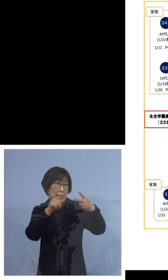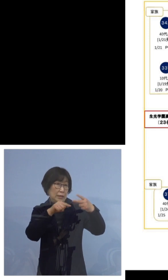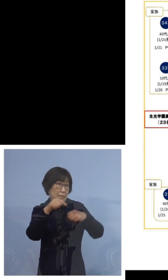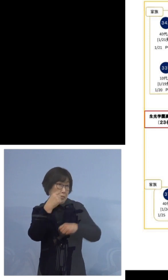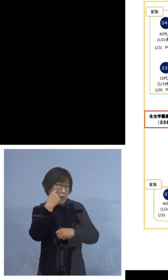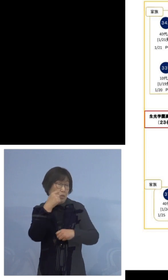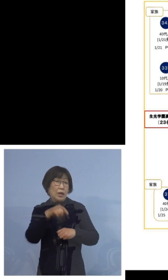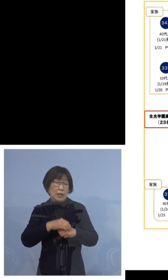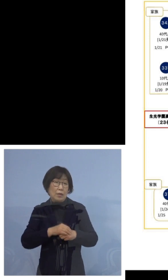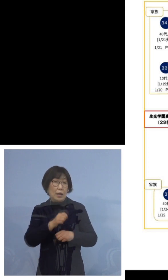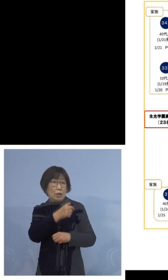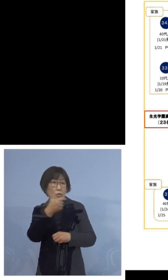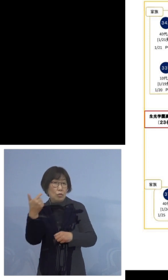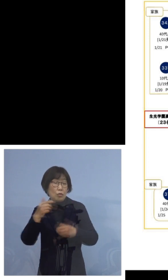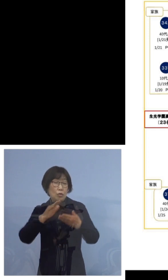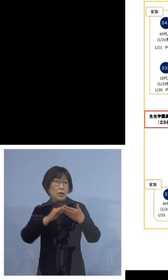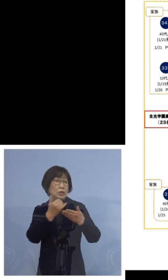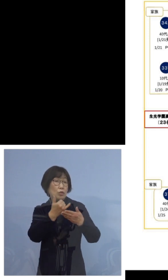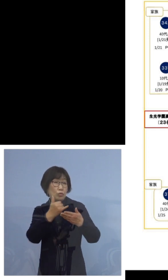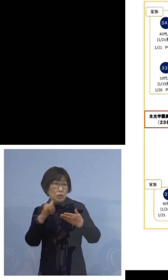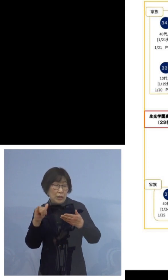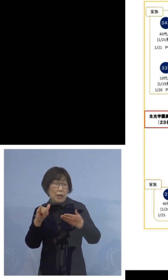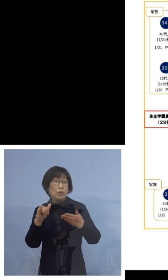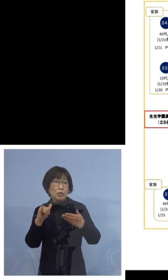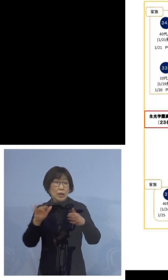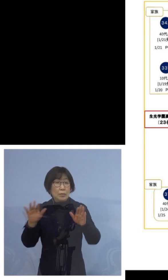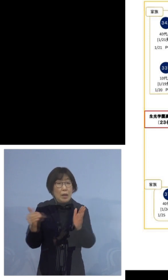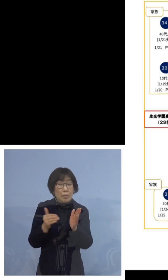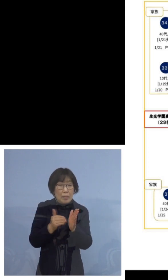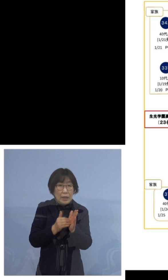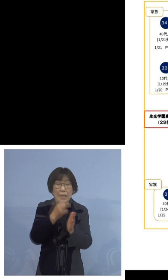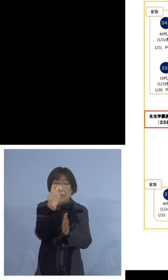濃厚接触者としてこれまで2度検査を受けられて